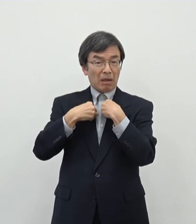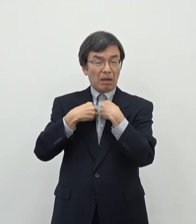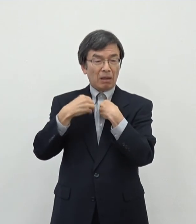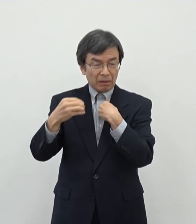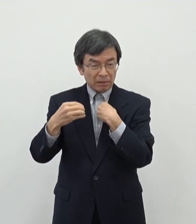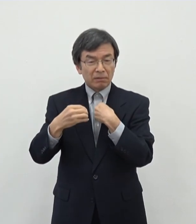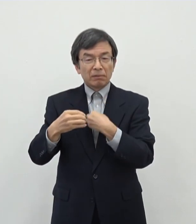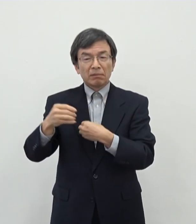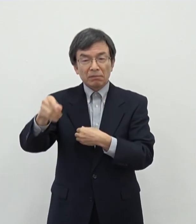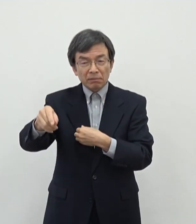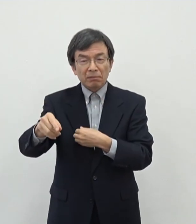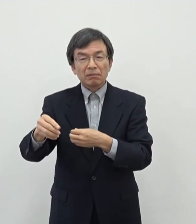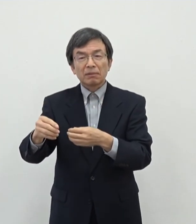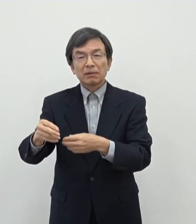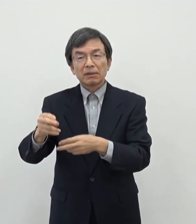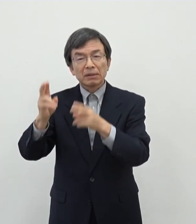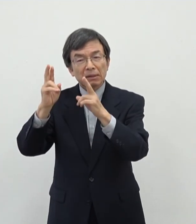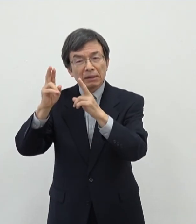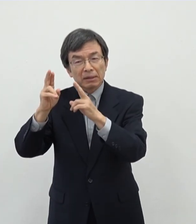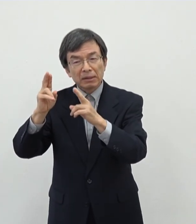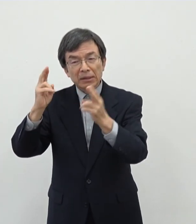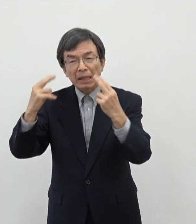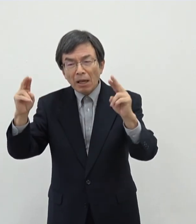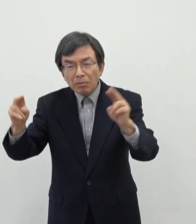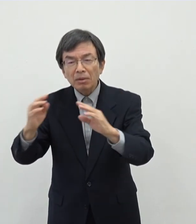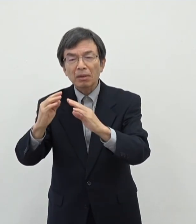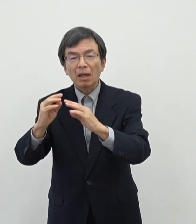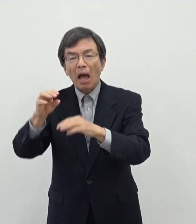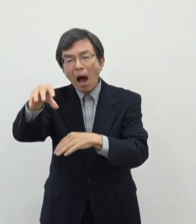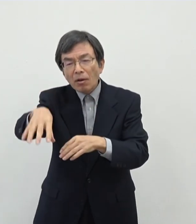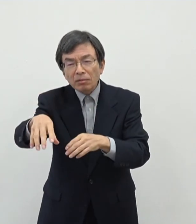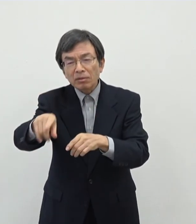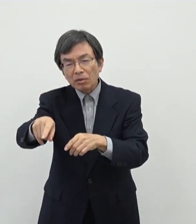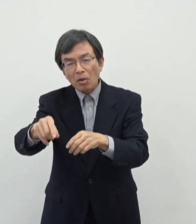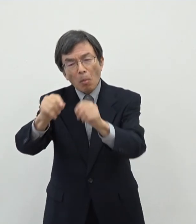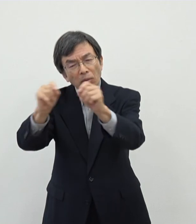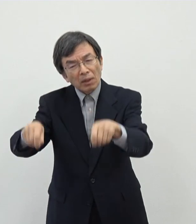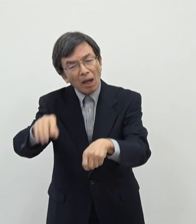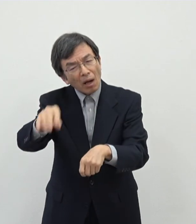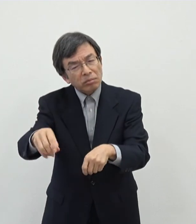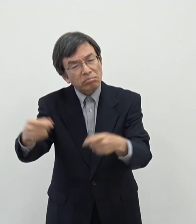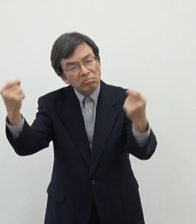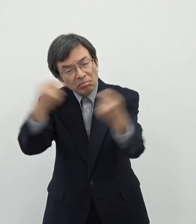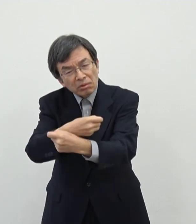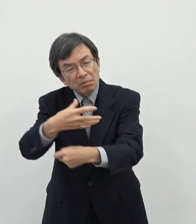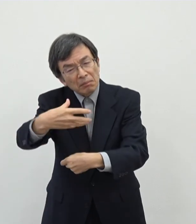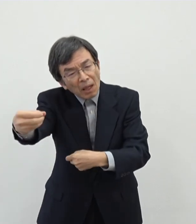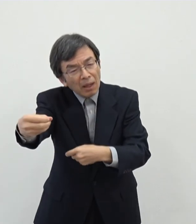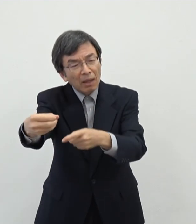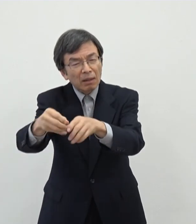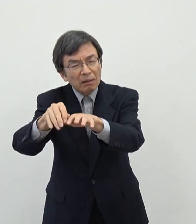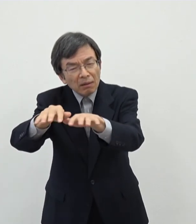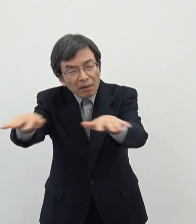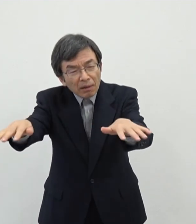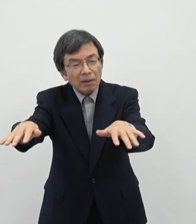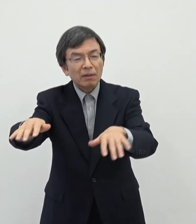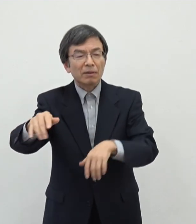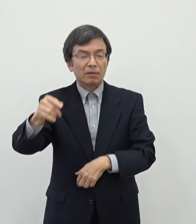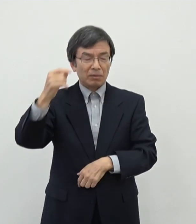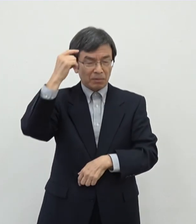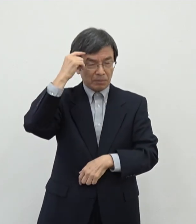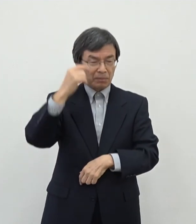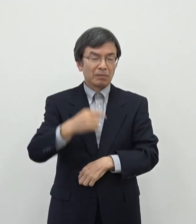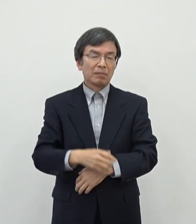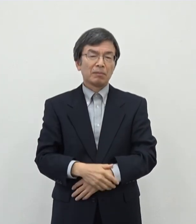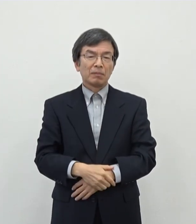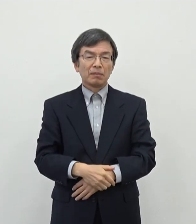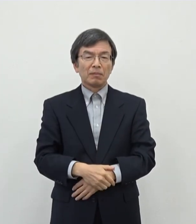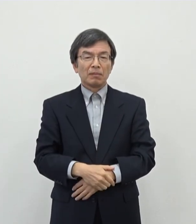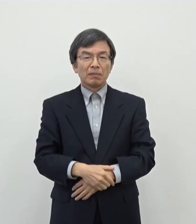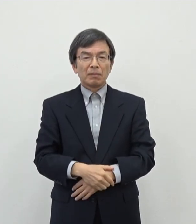存在自体があの 問題があるというようなですねあの認識もあの一部広がってしまったように感じており